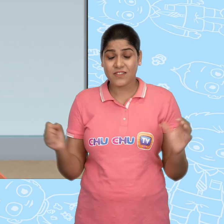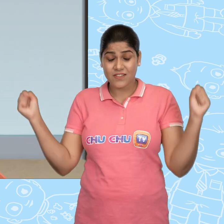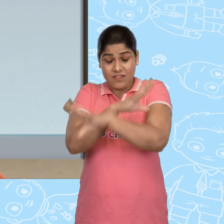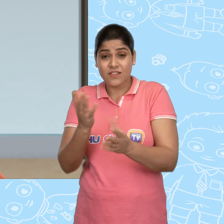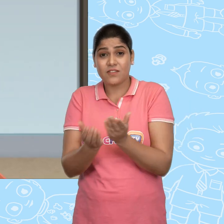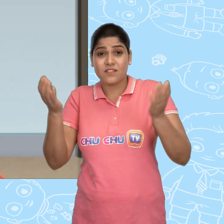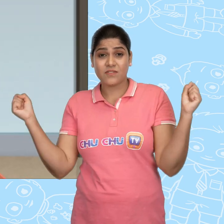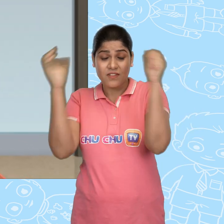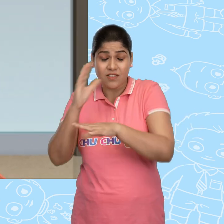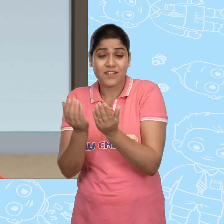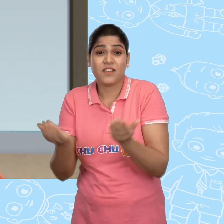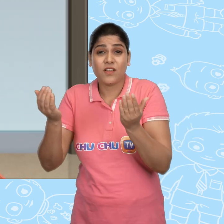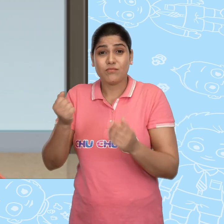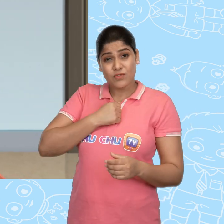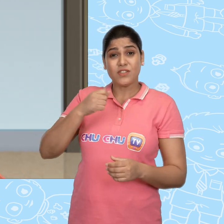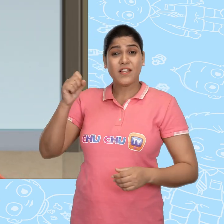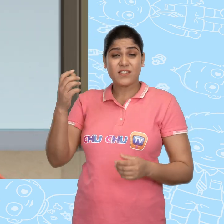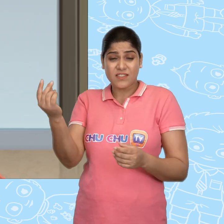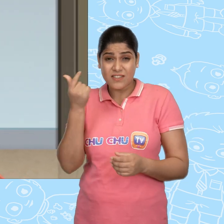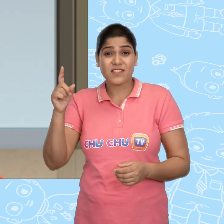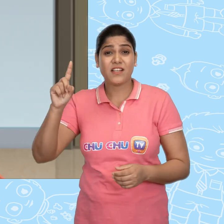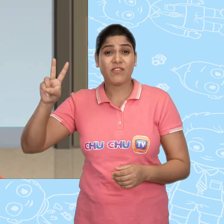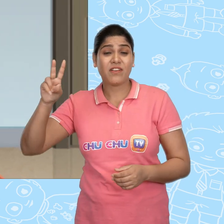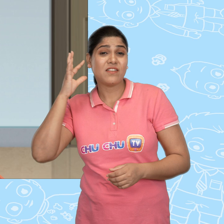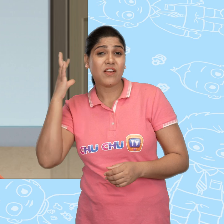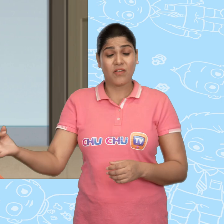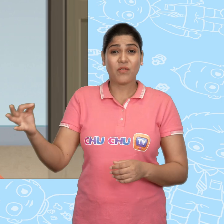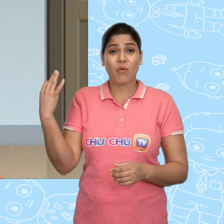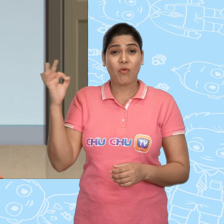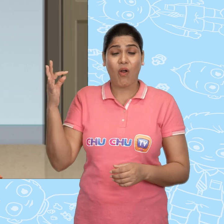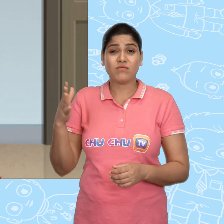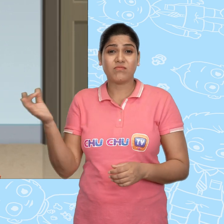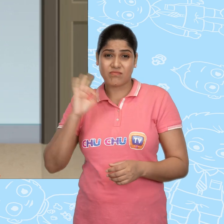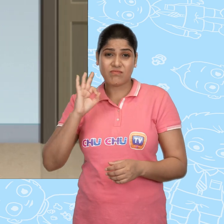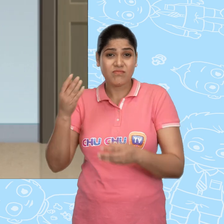चमत्कारी कटोरे, चमत्कारी कटोरे, मुझे जल्दी से एक दर्जन सोने के सिक्के दे दो।